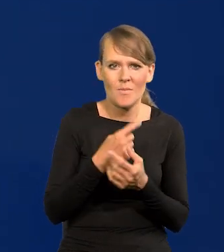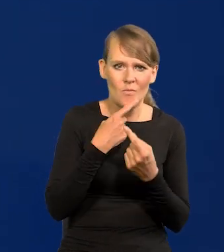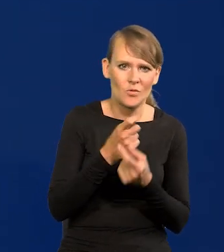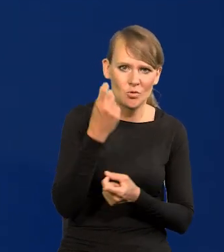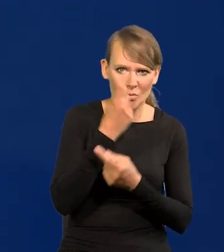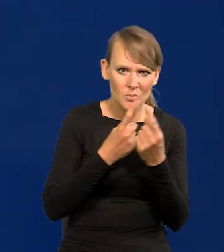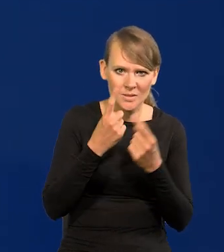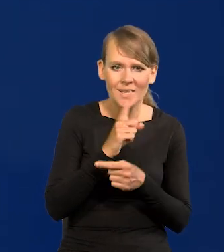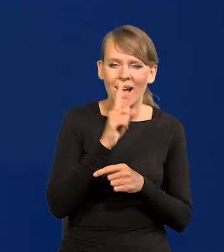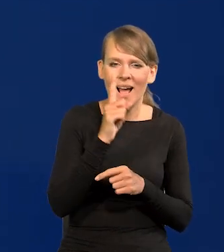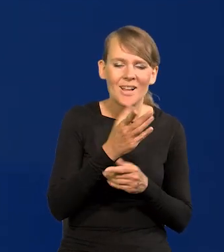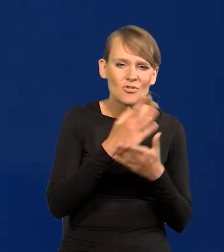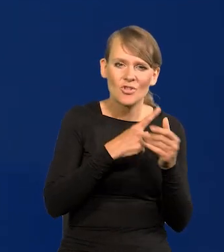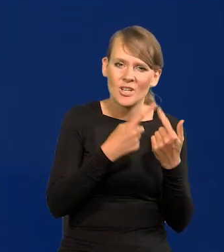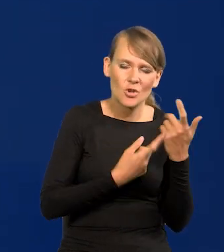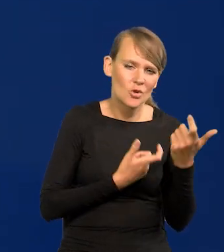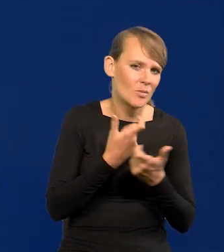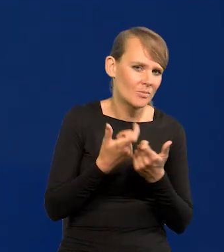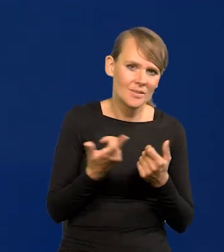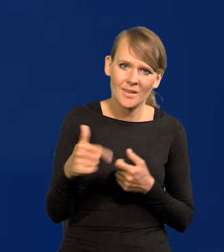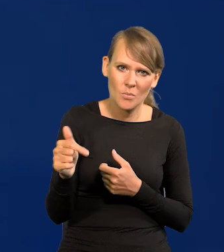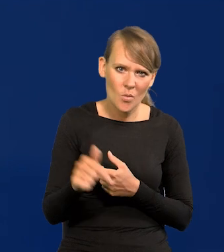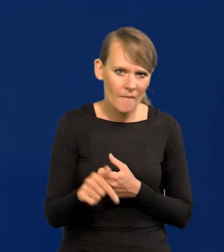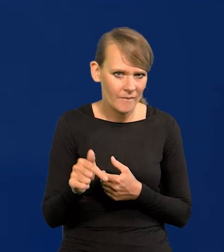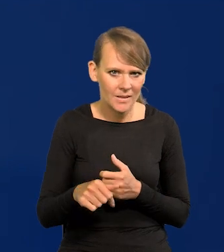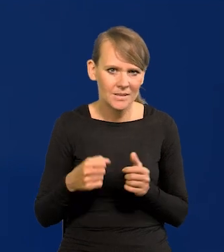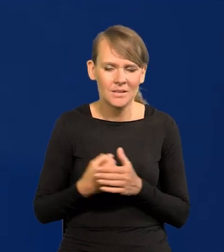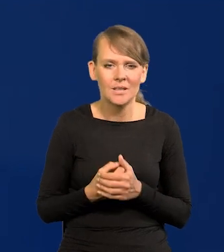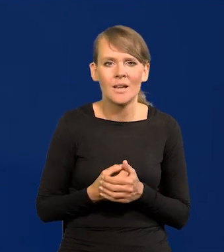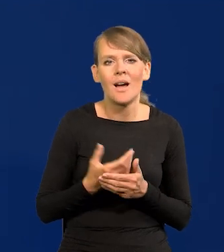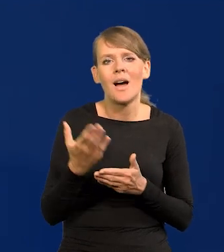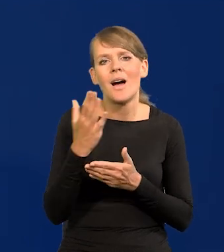ale nie powinny pewnych rzeczy robić, a niektóre tylko są prawnie karane.